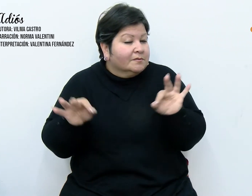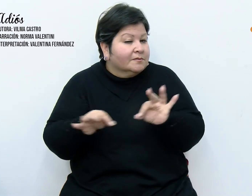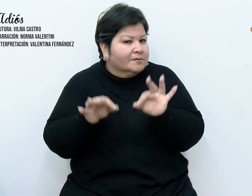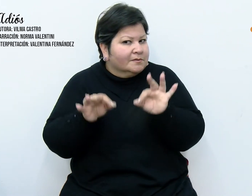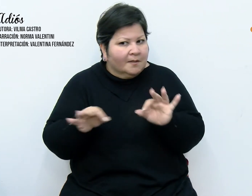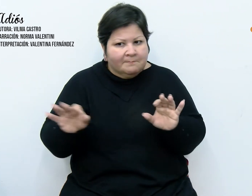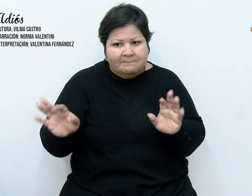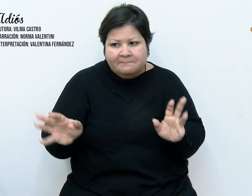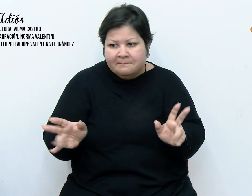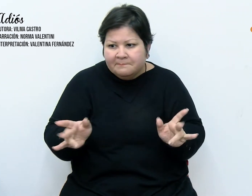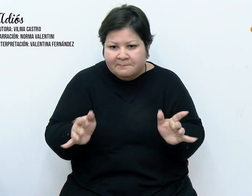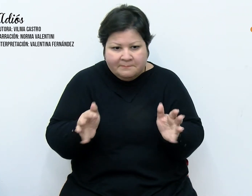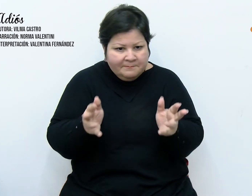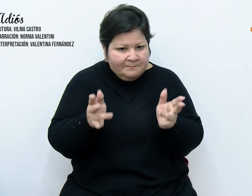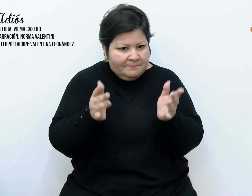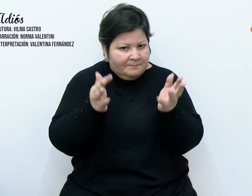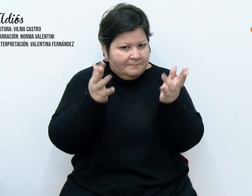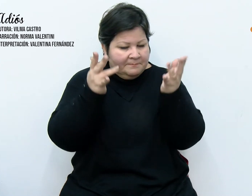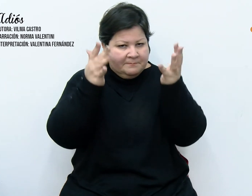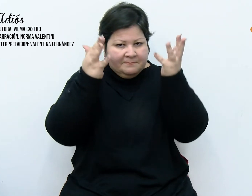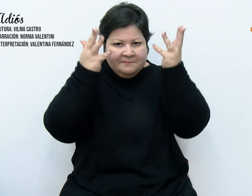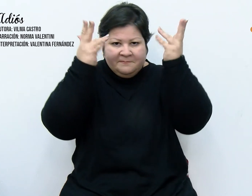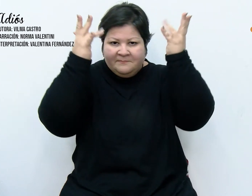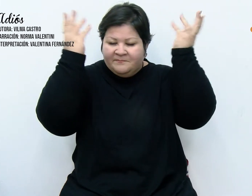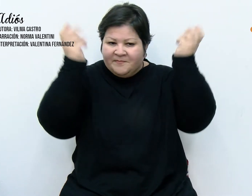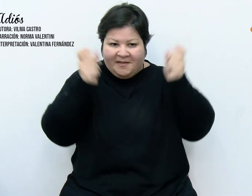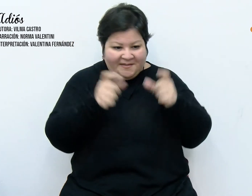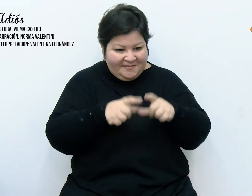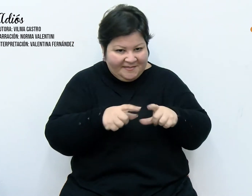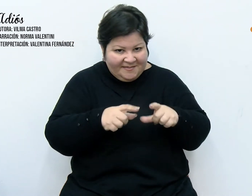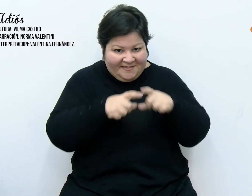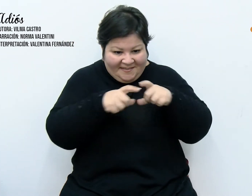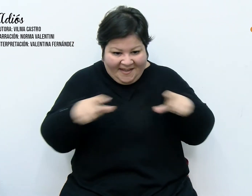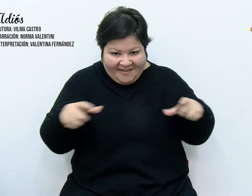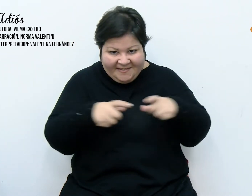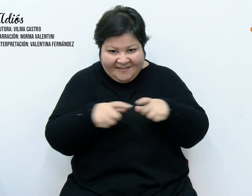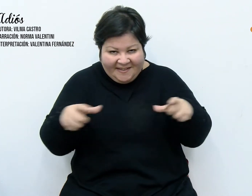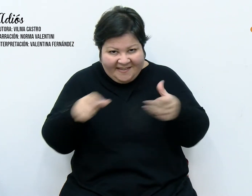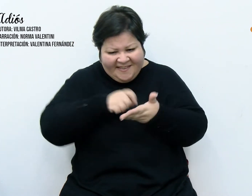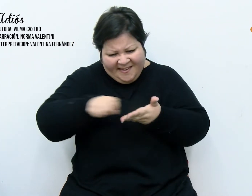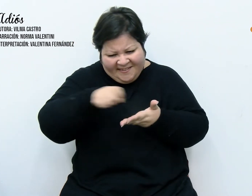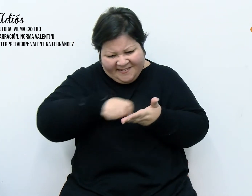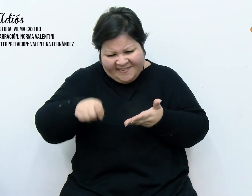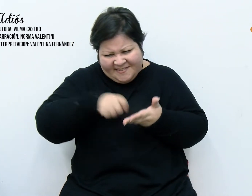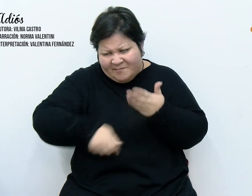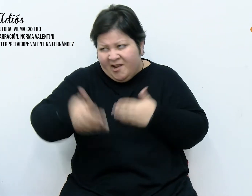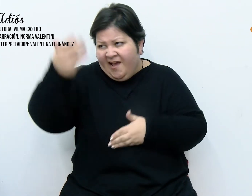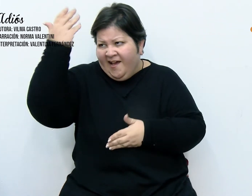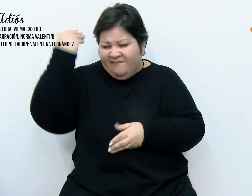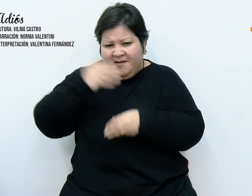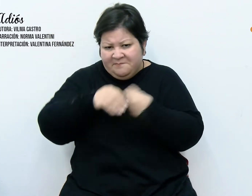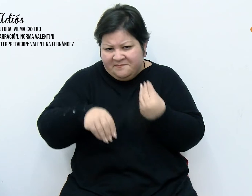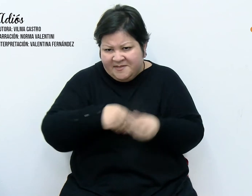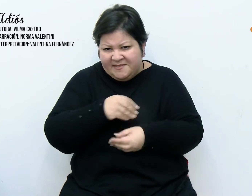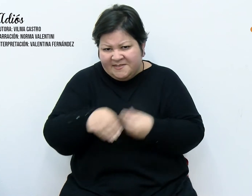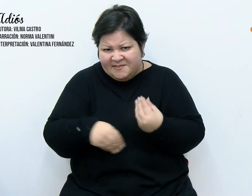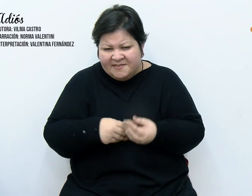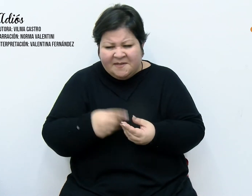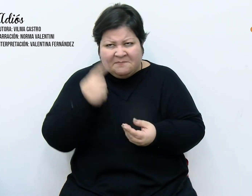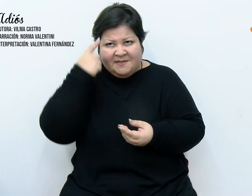compulsivamente de las tarjetas que creímos silenciadas por la humedad, introduciéndose